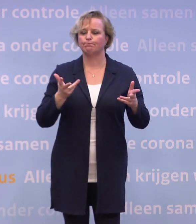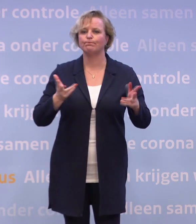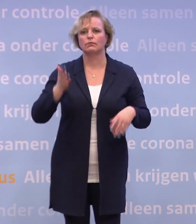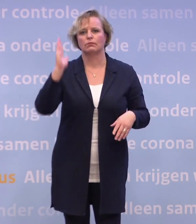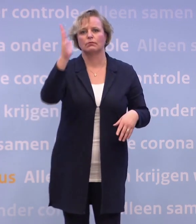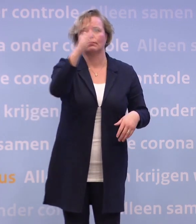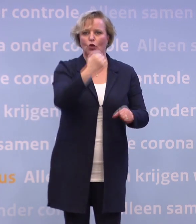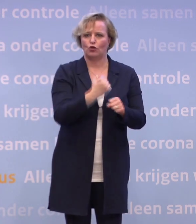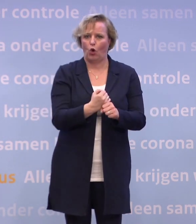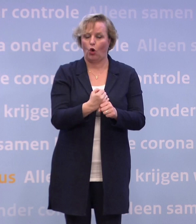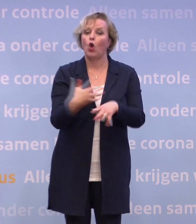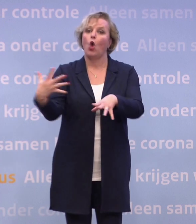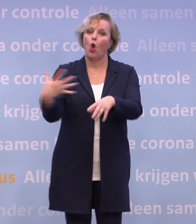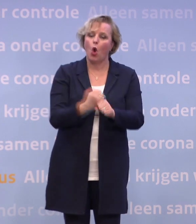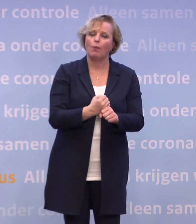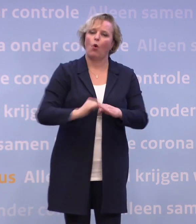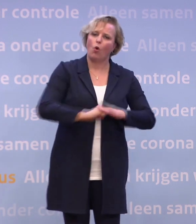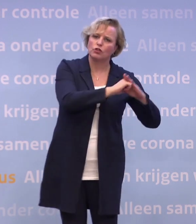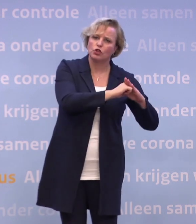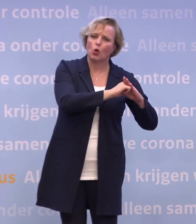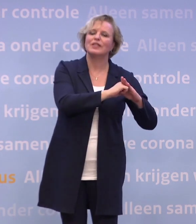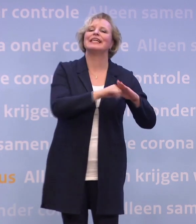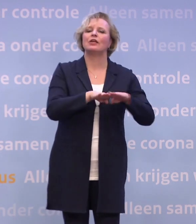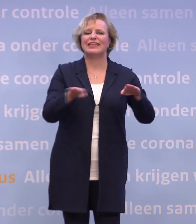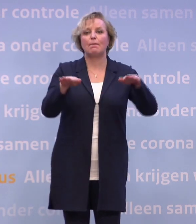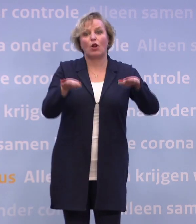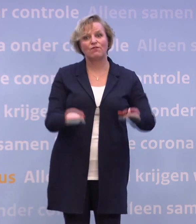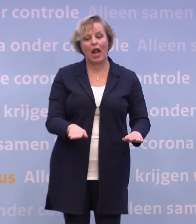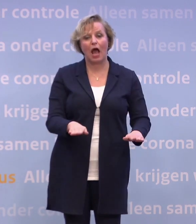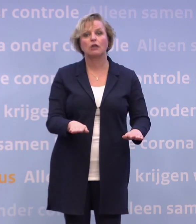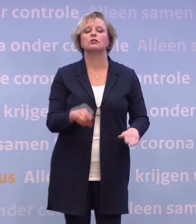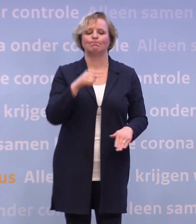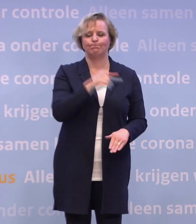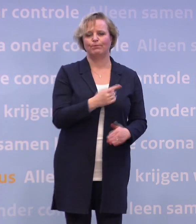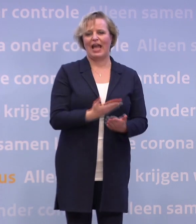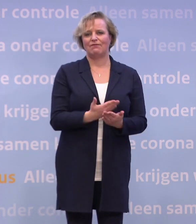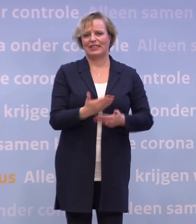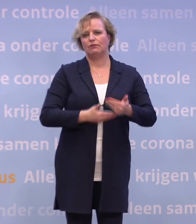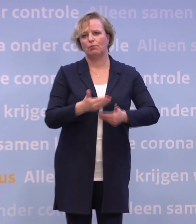Dus hulp en ondersteuning en de drempel verlagen om in quarantaine te gaan. We denken dat dat in dit stadium de meest effectieve manier is.